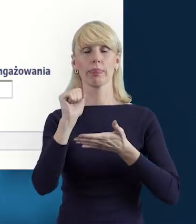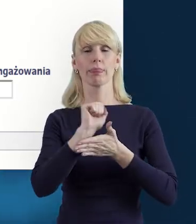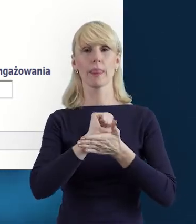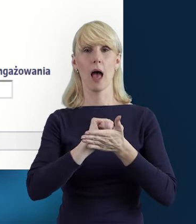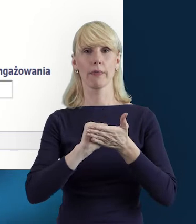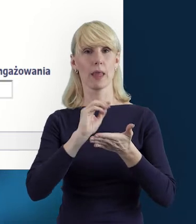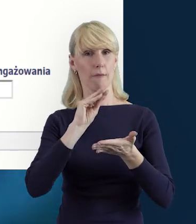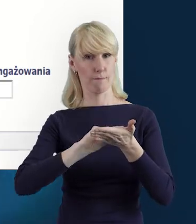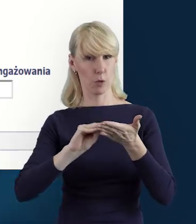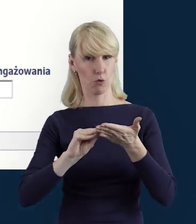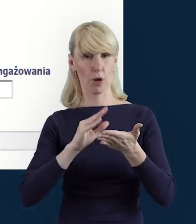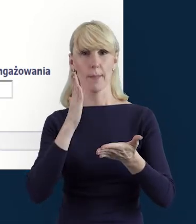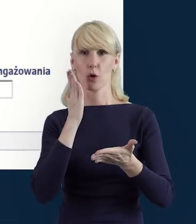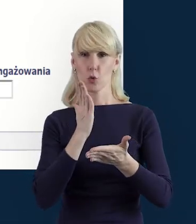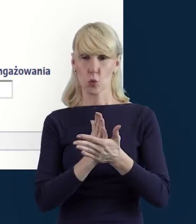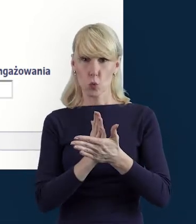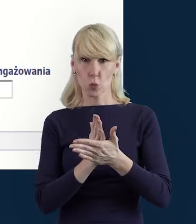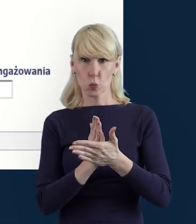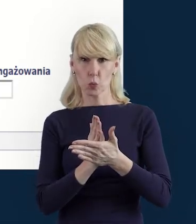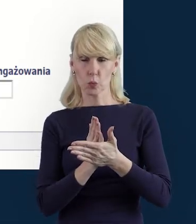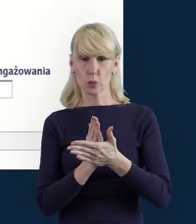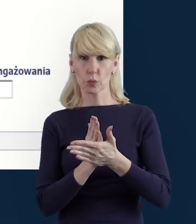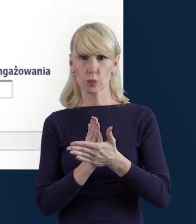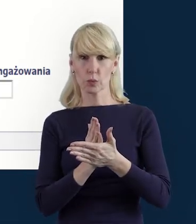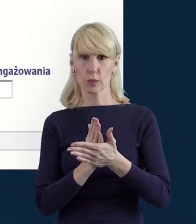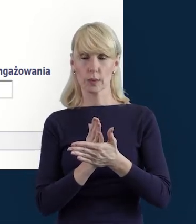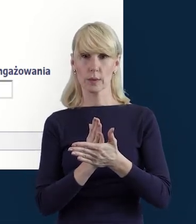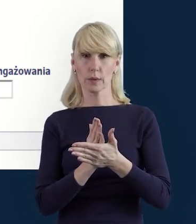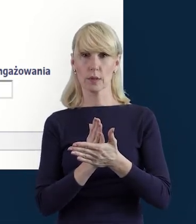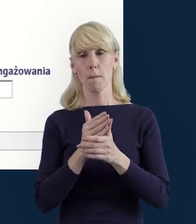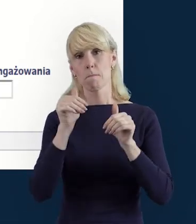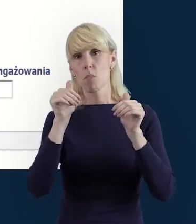możemy też, przypomnę Państwu, że dane mogą być anulowane,